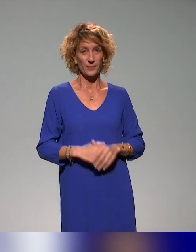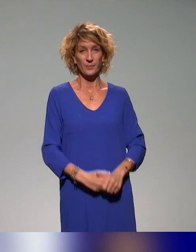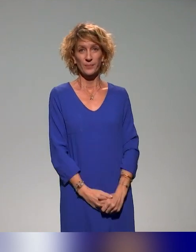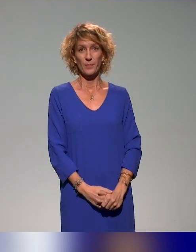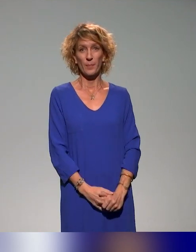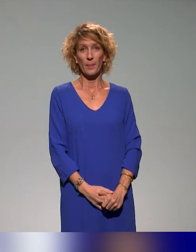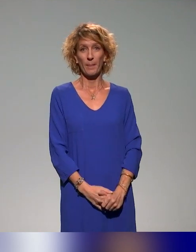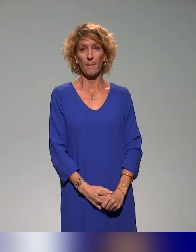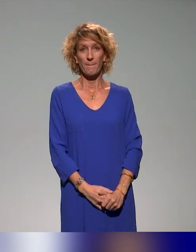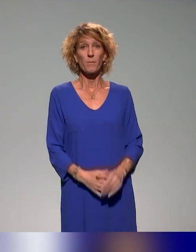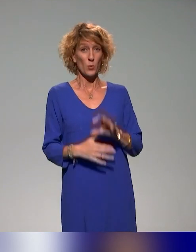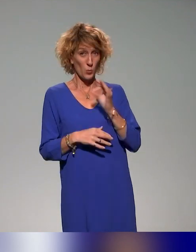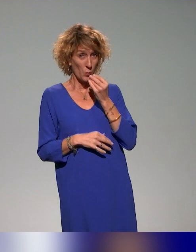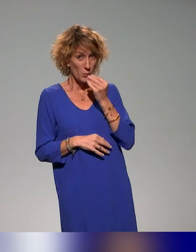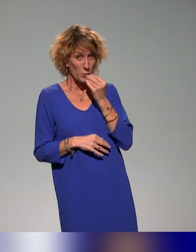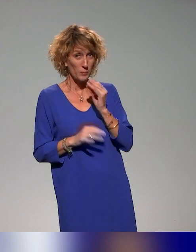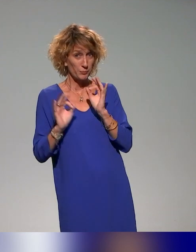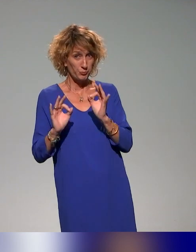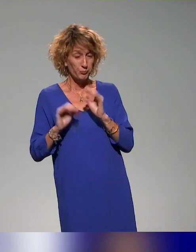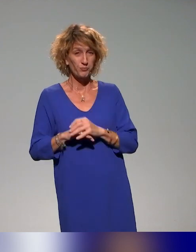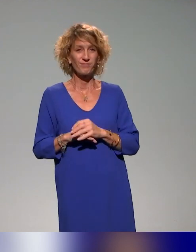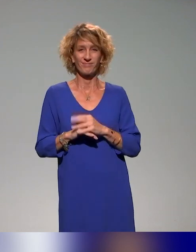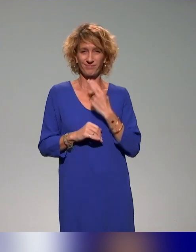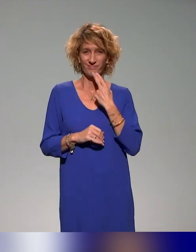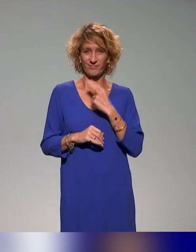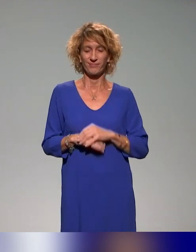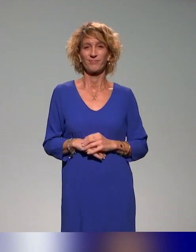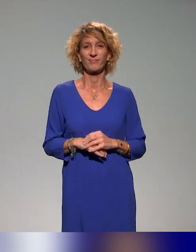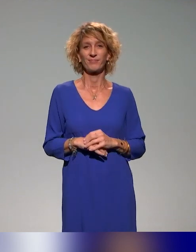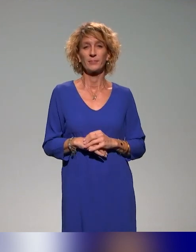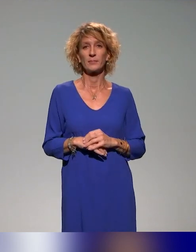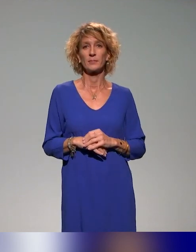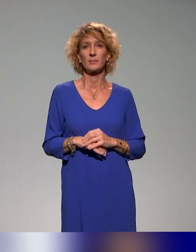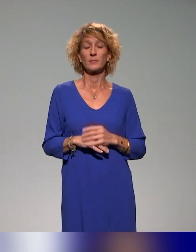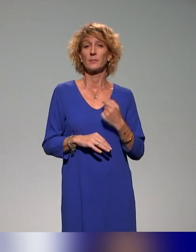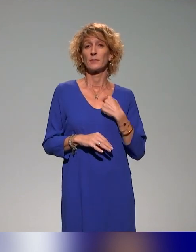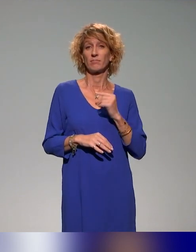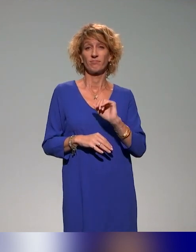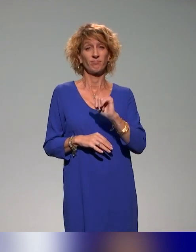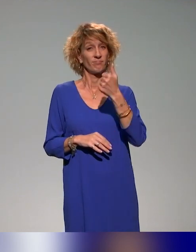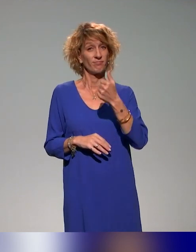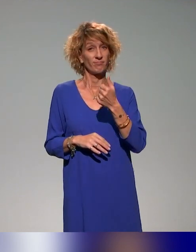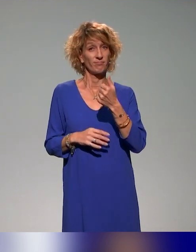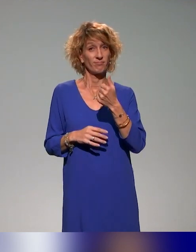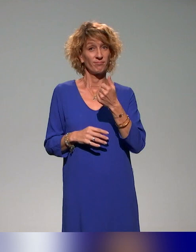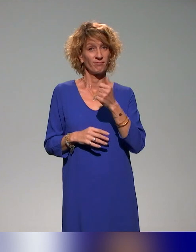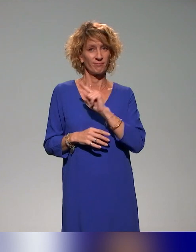Oui, ça s'affiche correctement. Très bien. Je vais commencer par laisser la parole à Benyoucef qui va se présenter